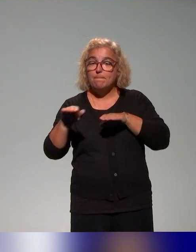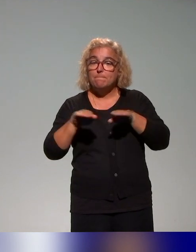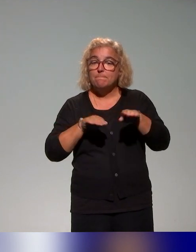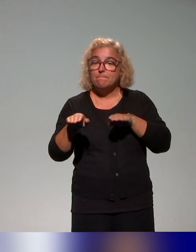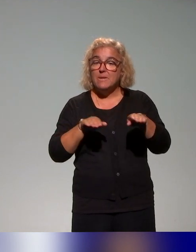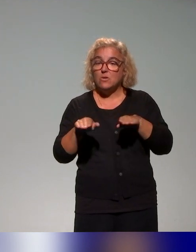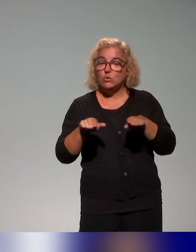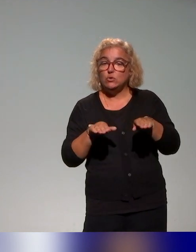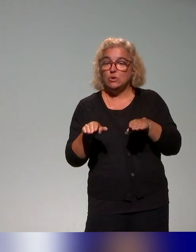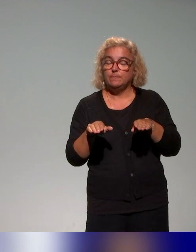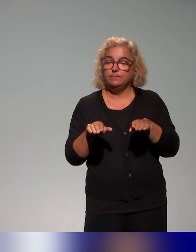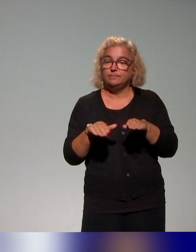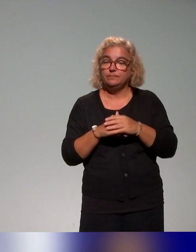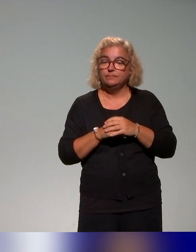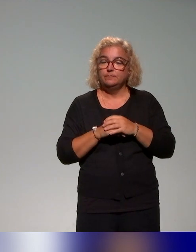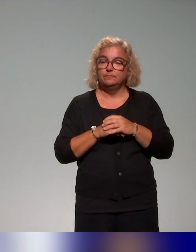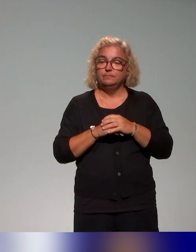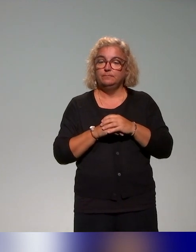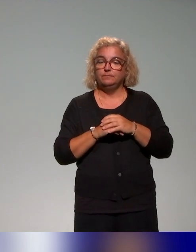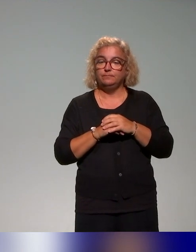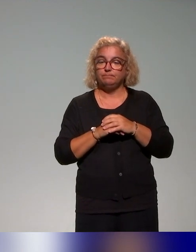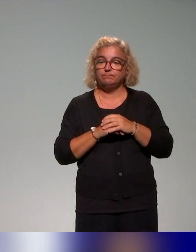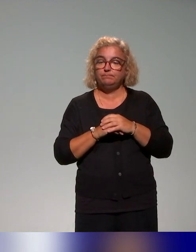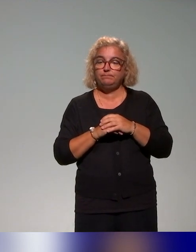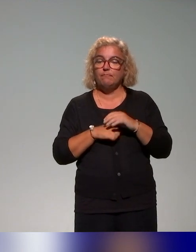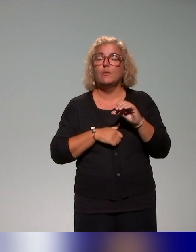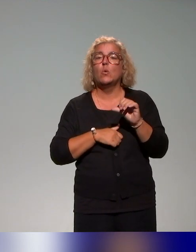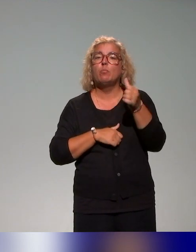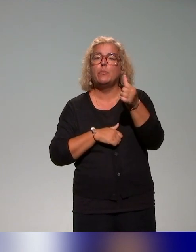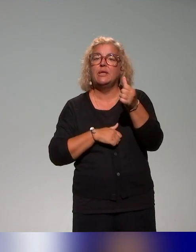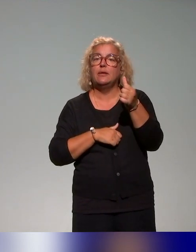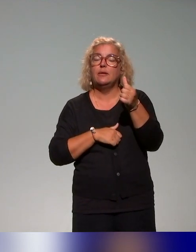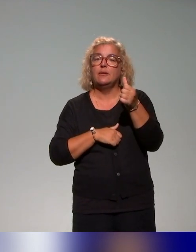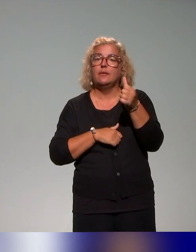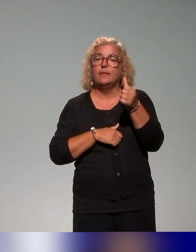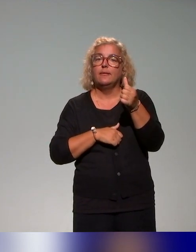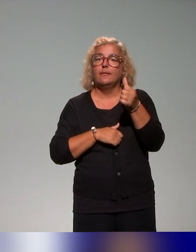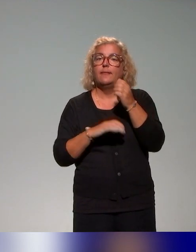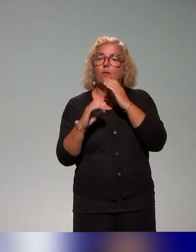on a travaillé. D'abord, on s'est basé sur la communication des établissements